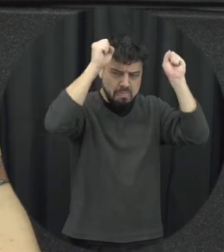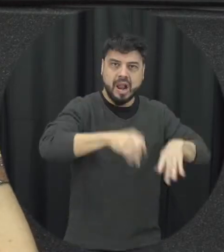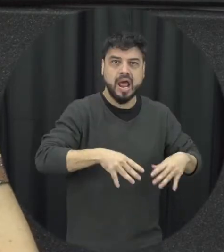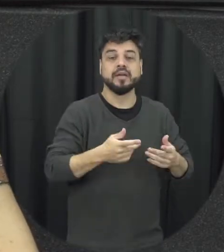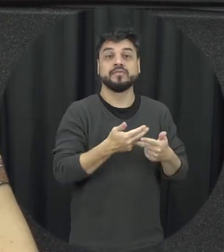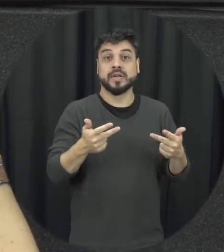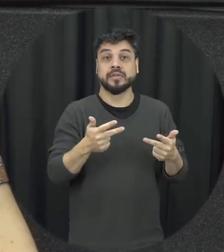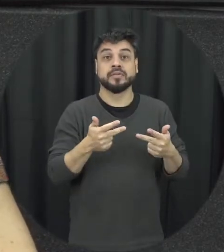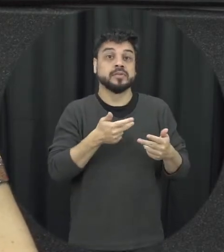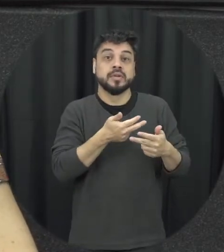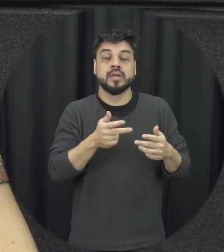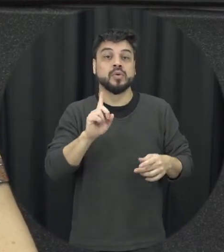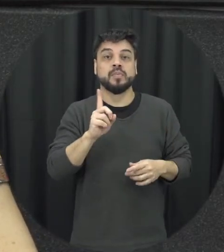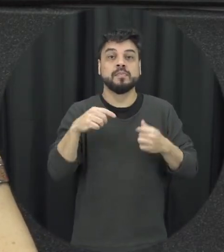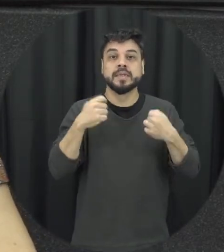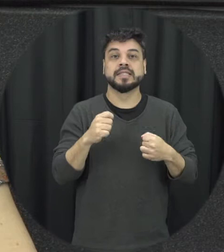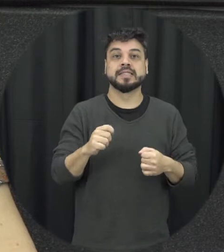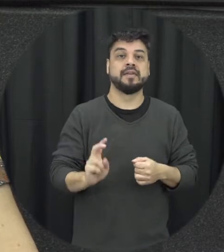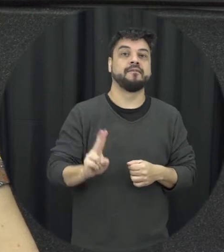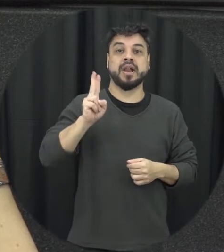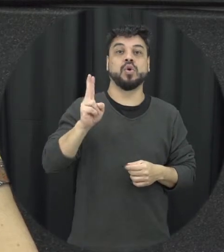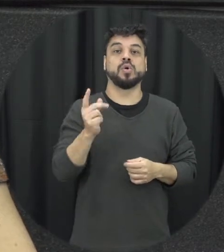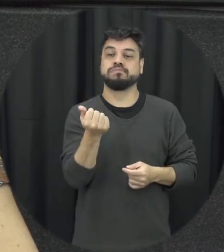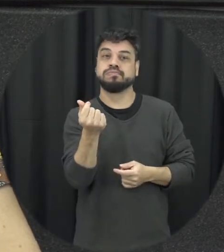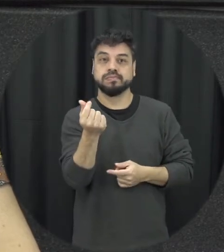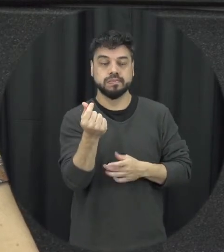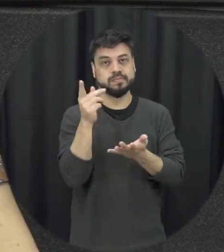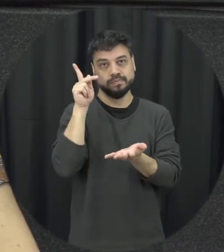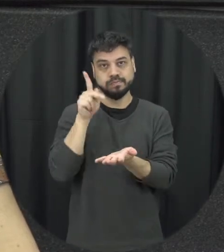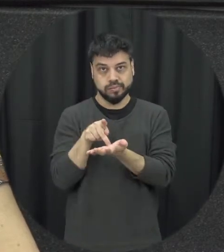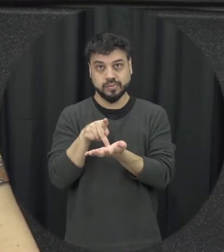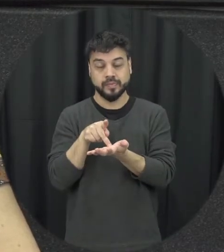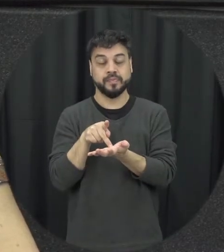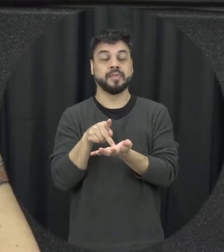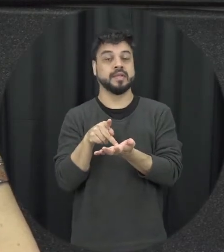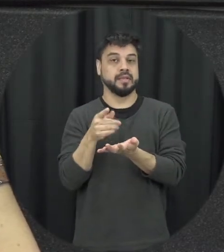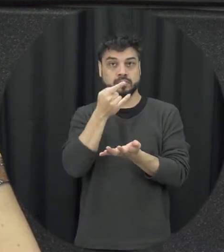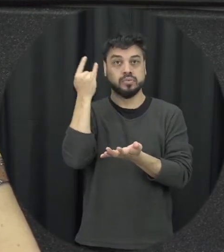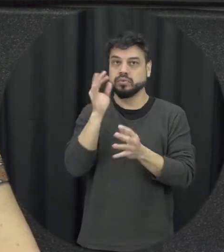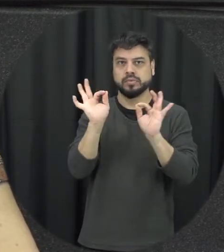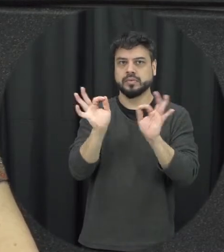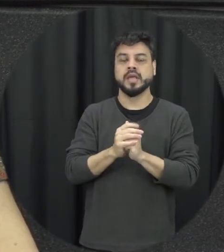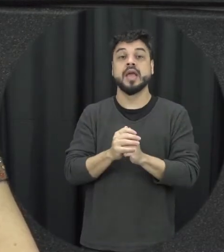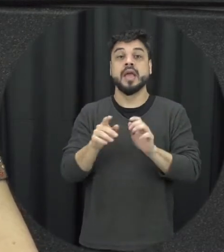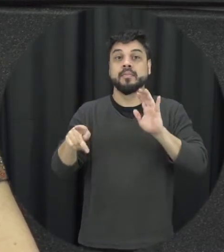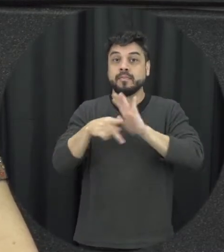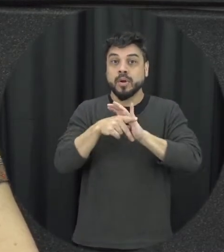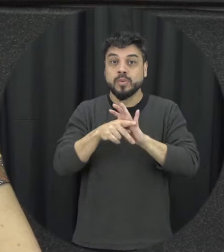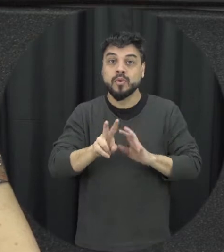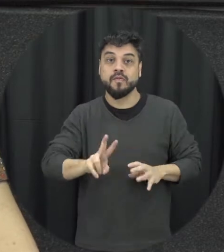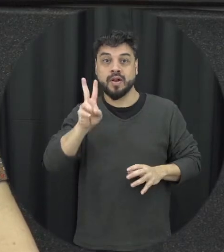necessariamente ser alguma coisa de valor né é financeiro vamos assim mas de valor afetivo que